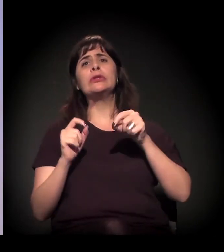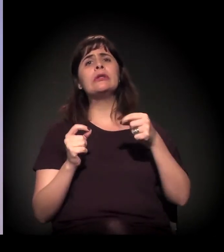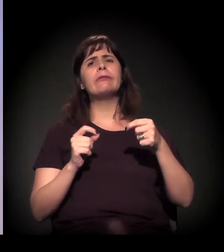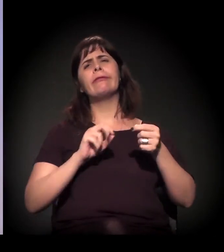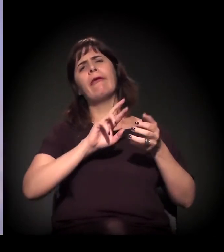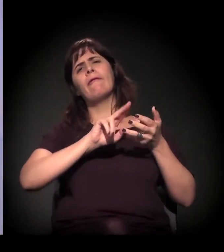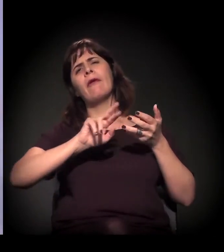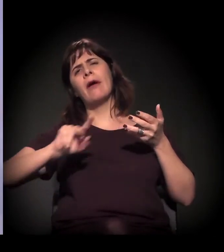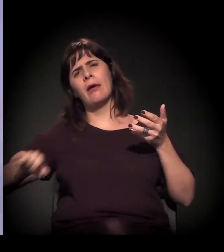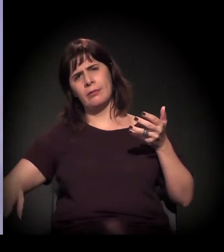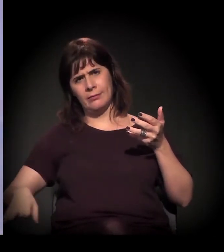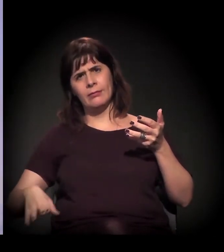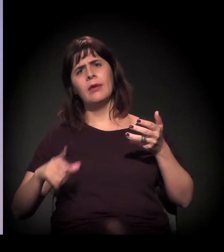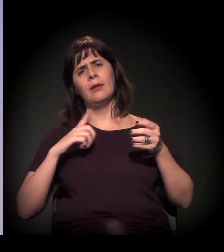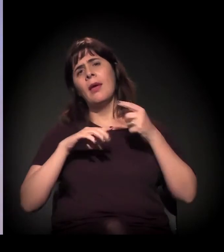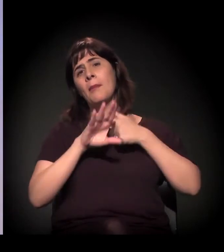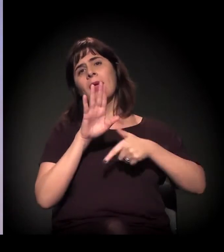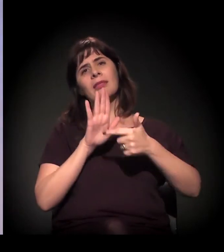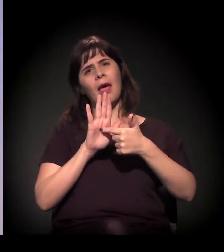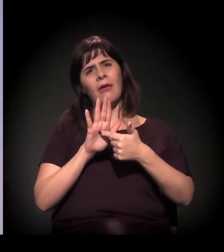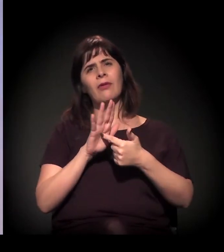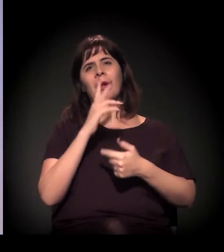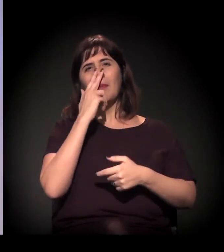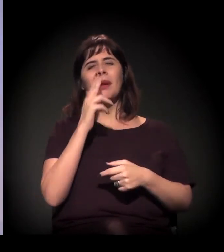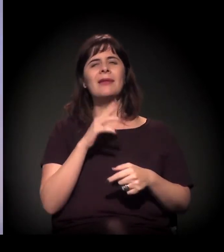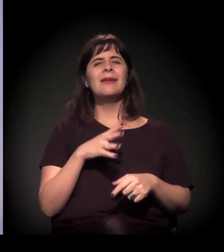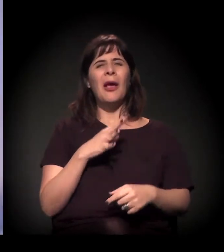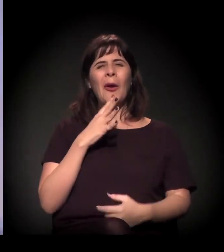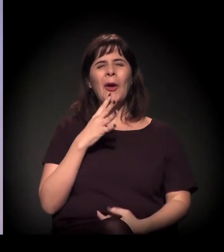Tem agora uma metáfora que eu tenho usado: "o quartinho da bagunça".